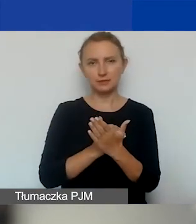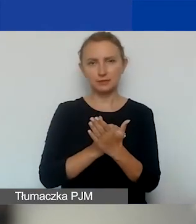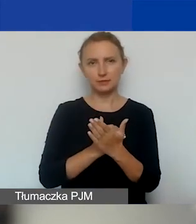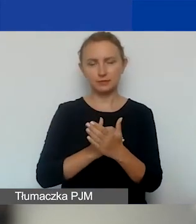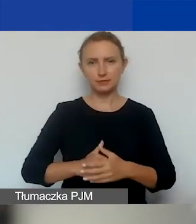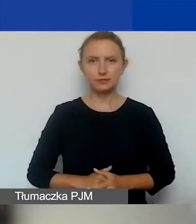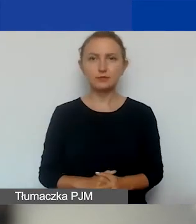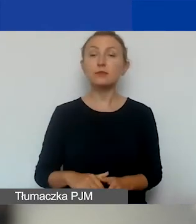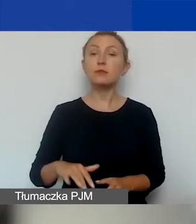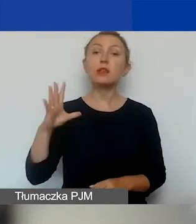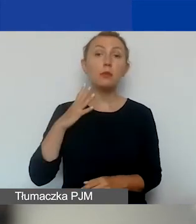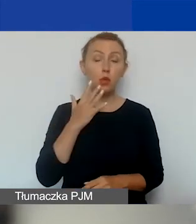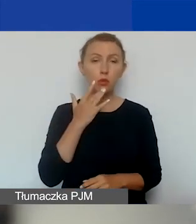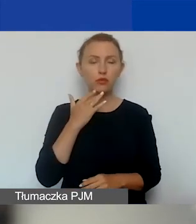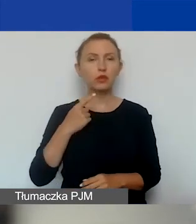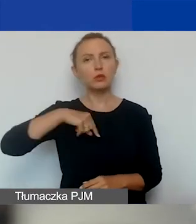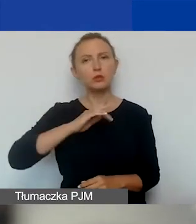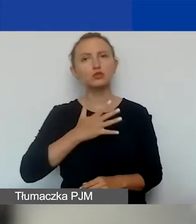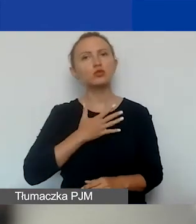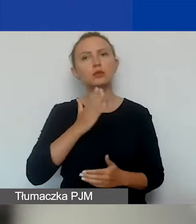Tak jak mówiłam, przewidujemy tylko jeden typ grantów.